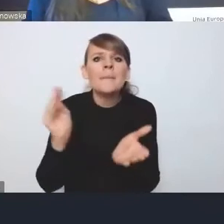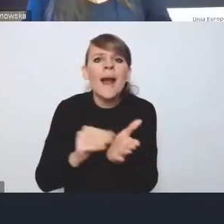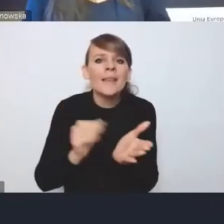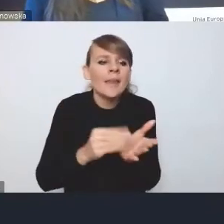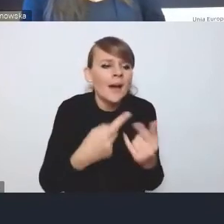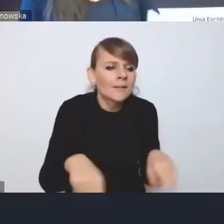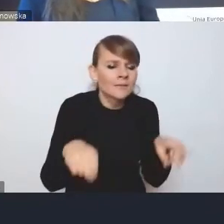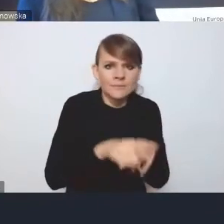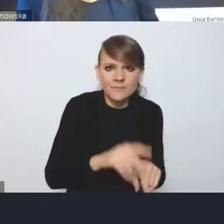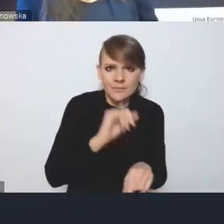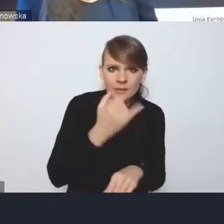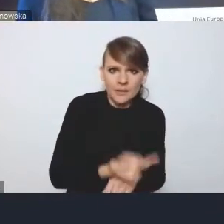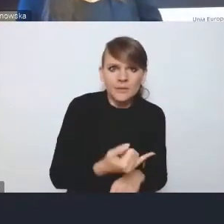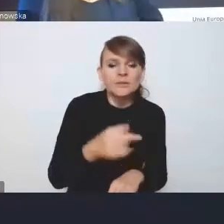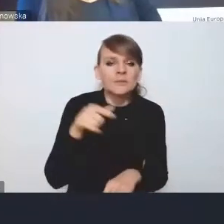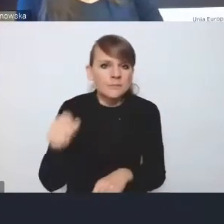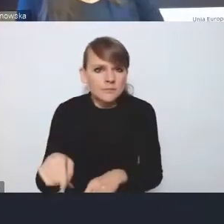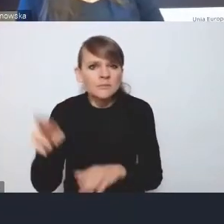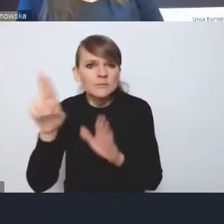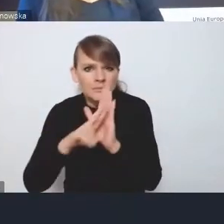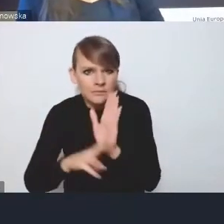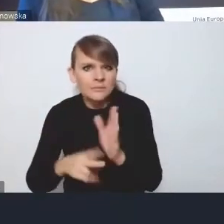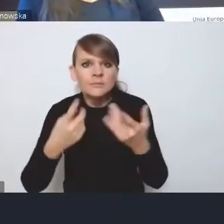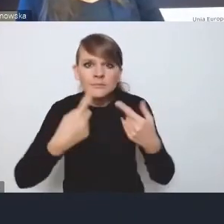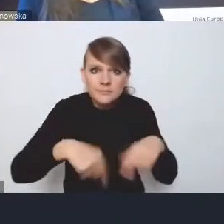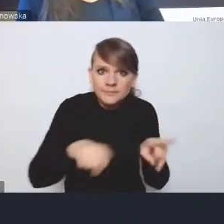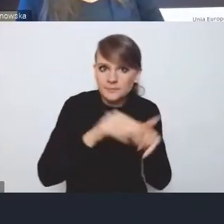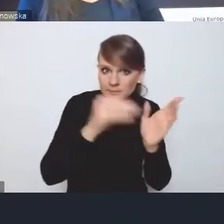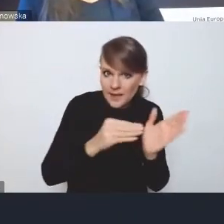Czy rzeczywiście zapisy będą praktycznie realizowane, już dzisiaj widzimy pewne problemy.